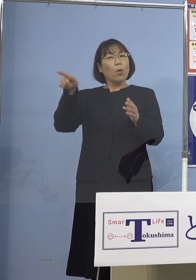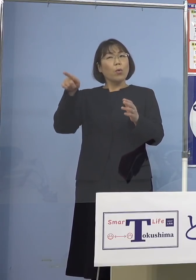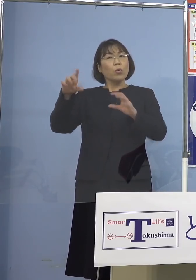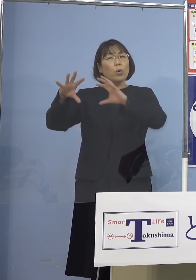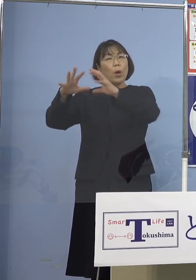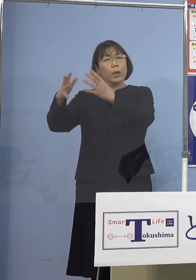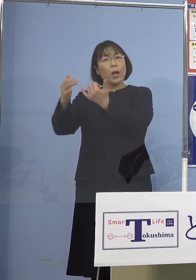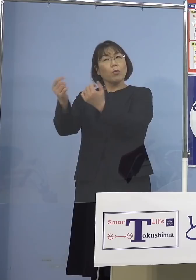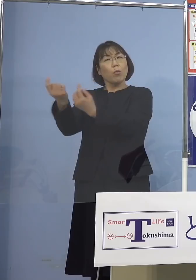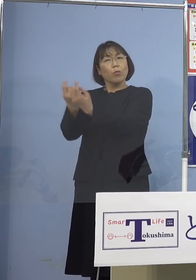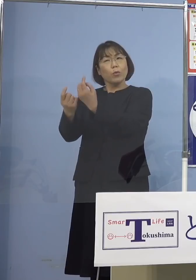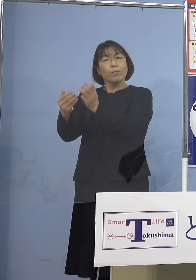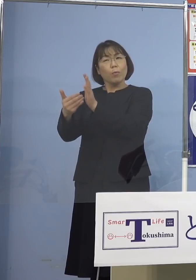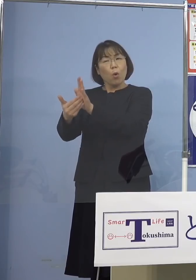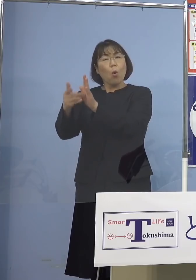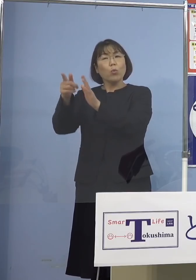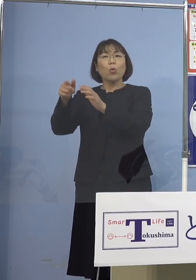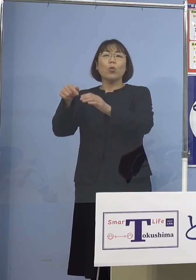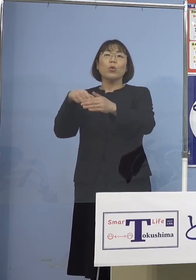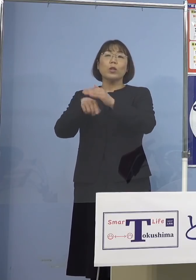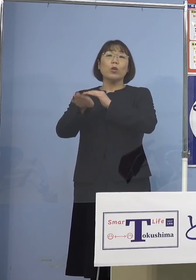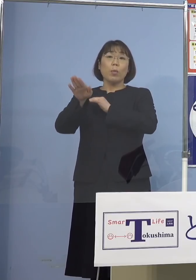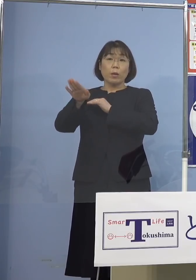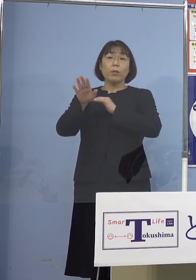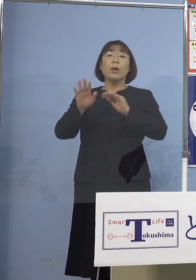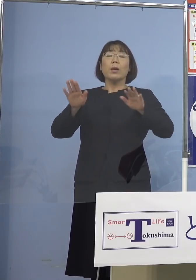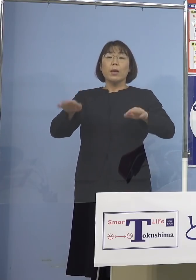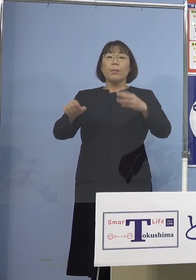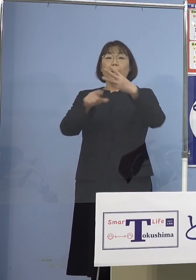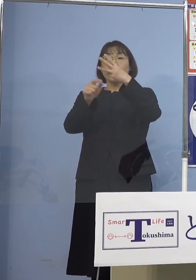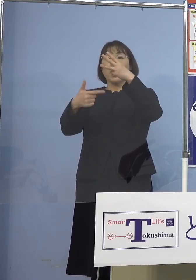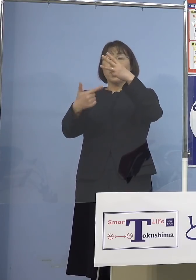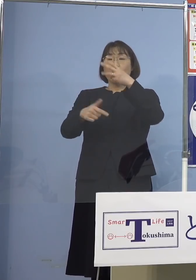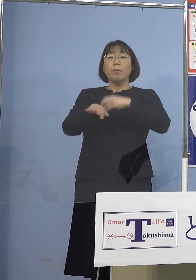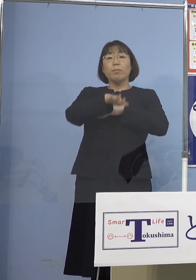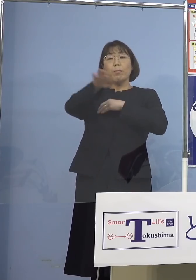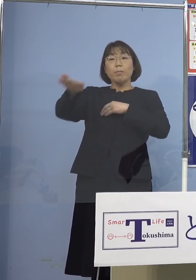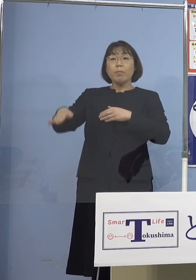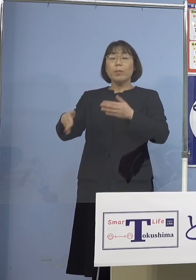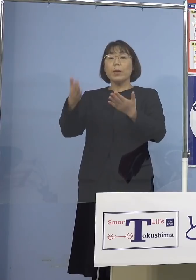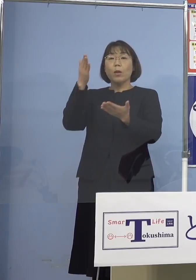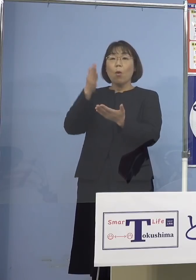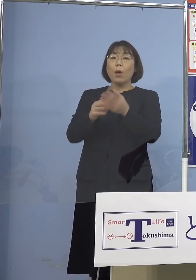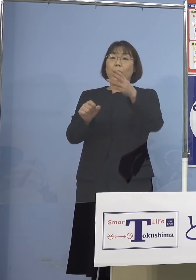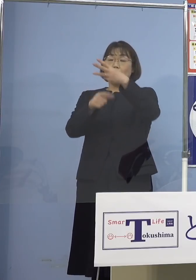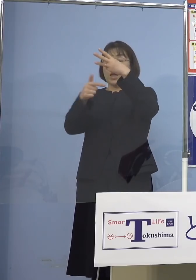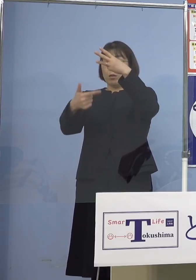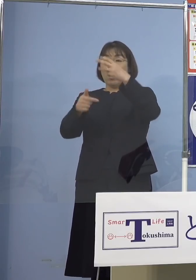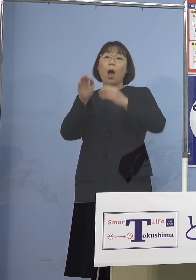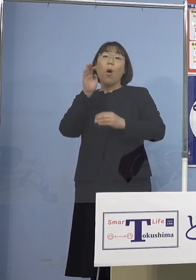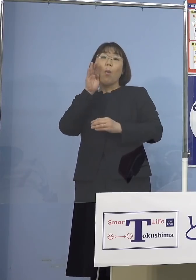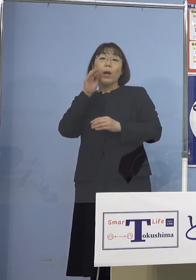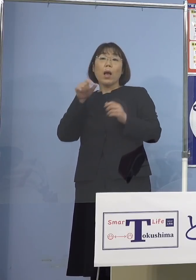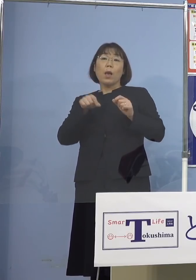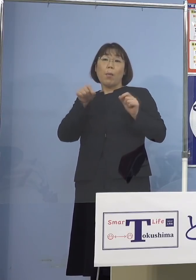今はピタッと3月6日に期限が 揃っているんですね 和歌山（県）が のばしてもらいましたのでね